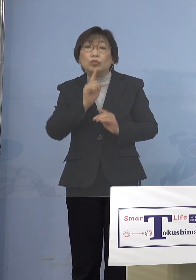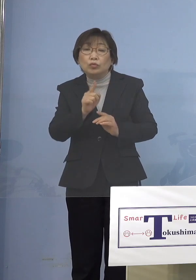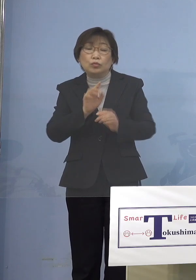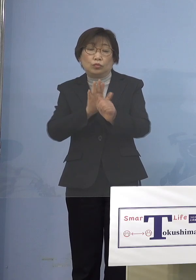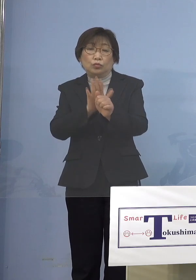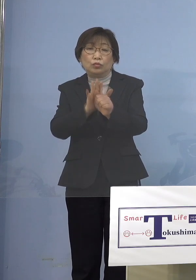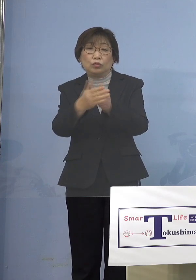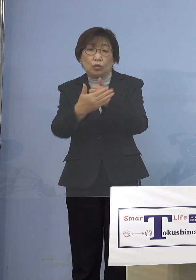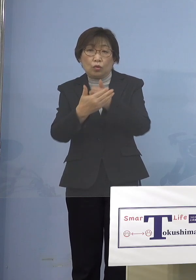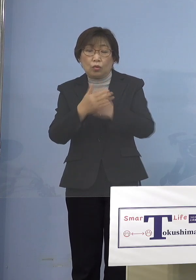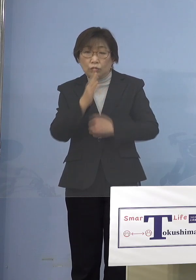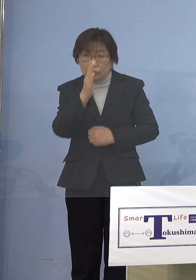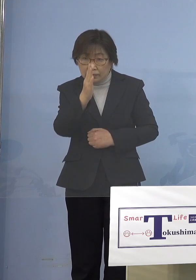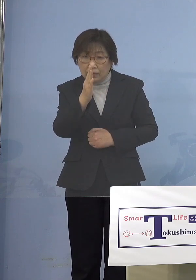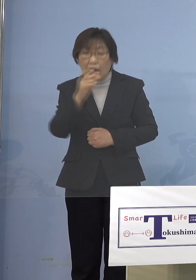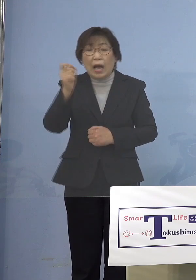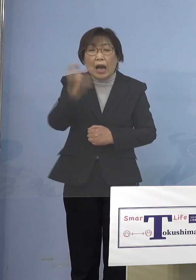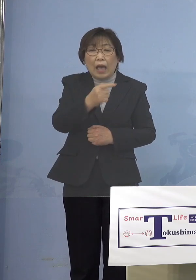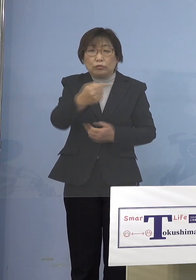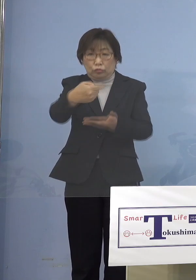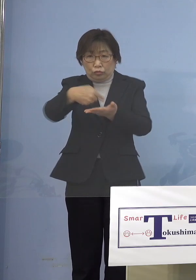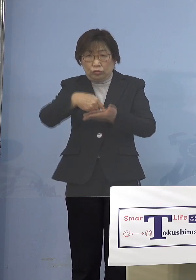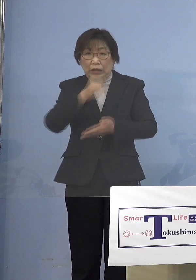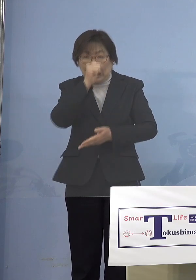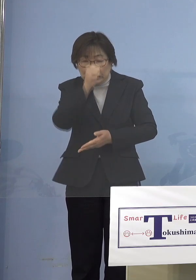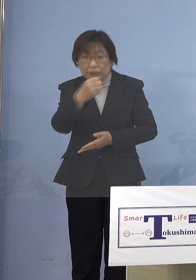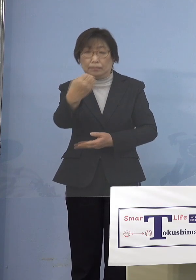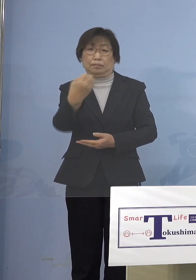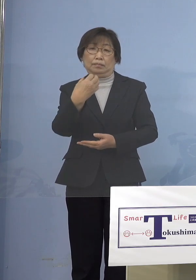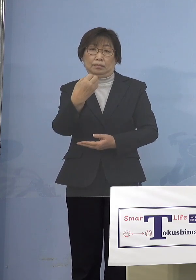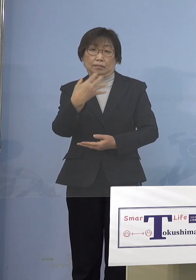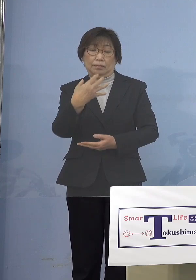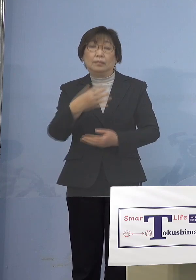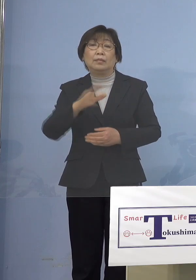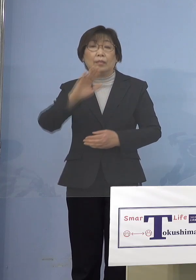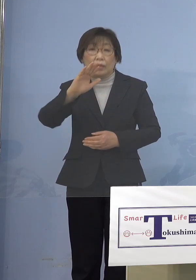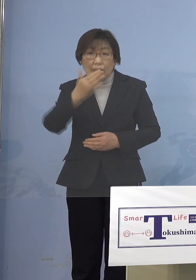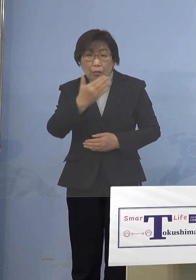ご意見もあるようなんですが しかしそれはよっぽどのことでない限りは